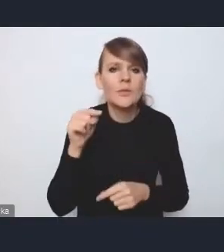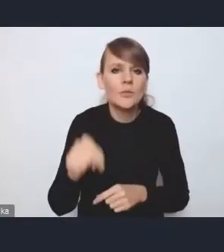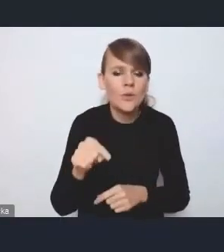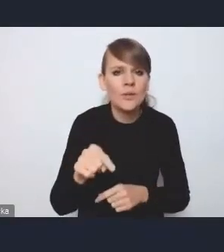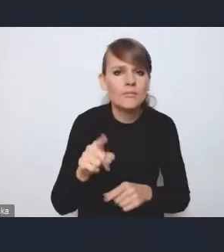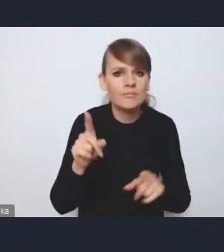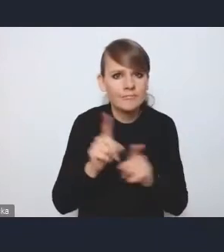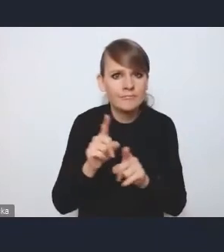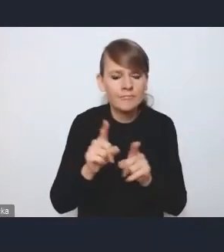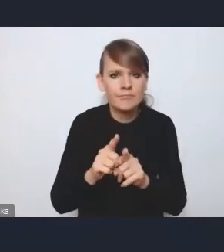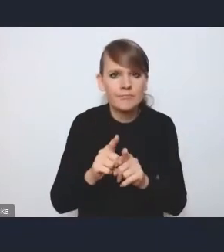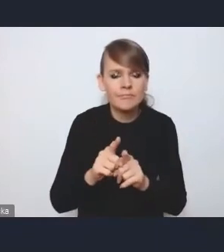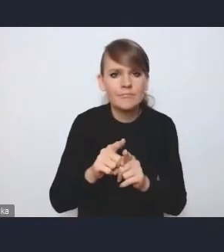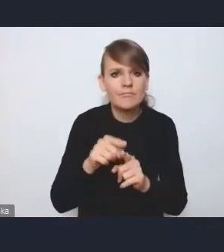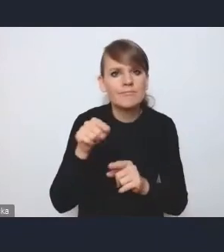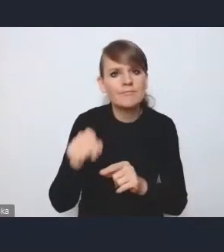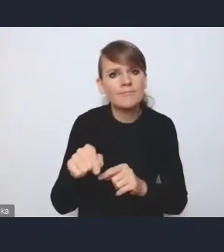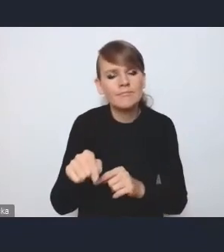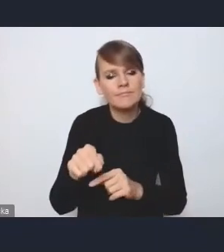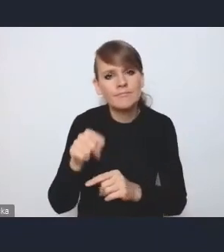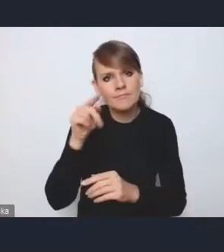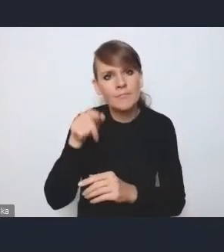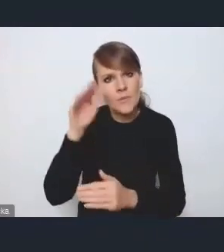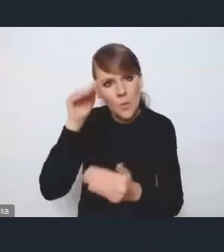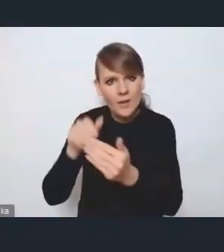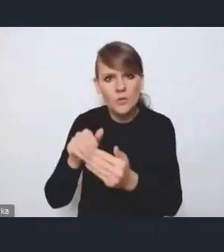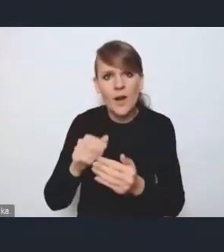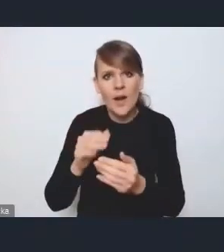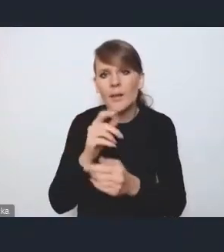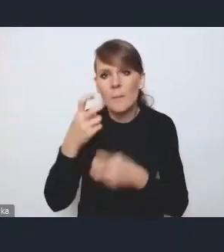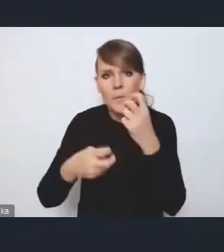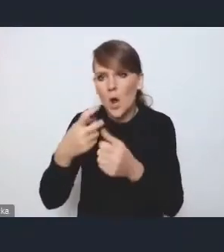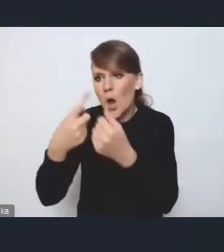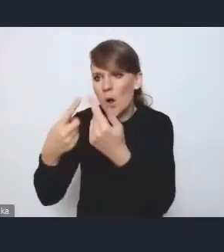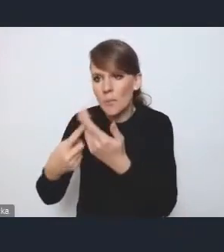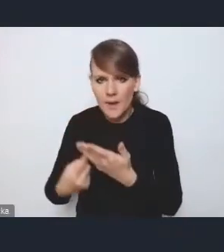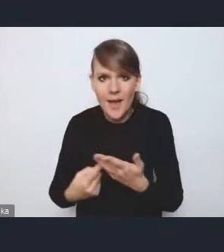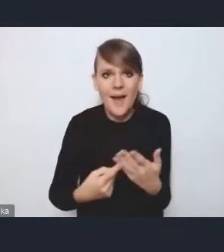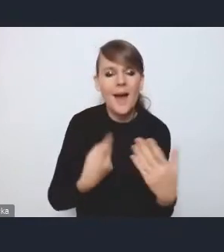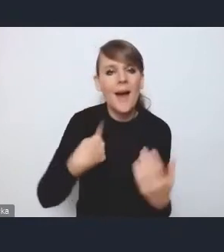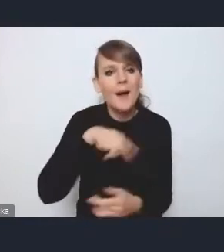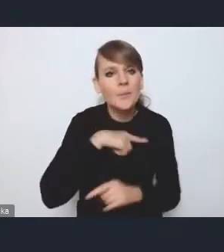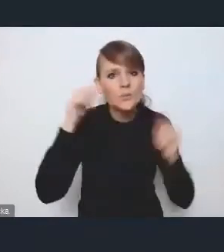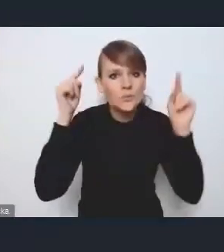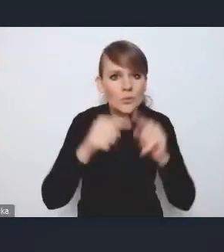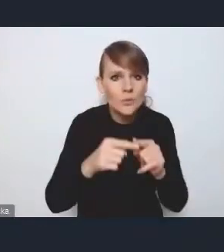konkretnym problemom, a wyzwania, na których tutaj się skupiamy, są to wyzwania na obszarze, powiedzmy, całego miasta